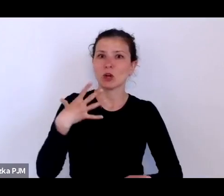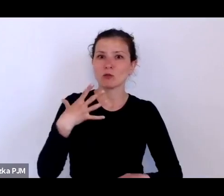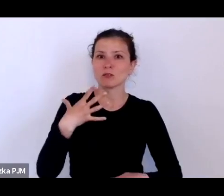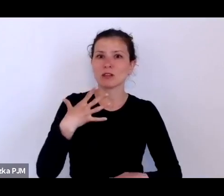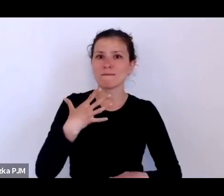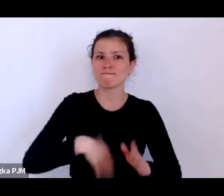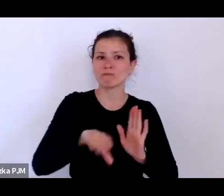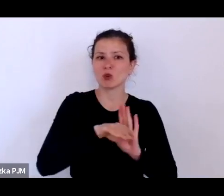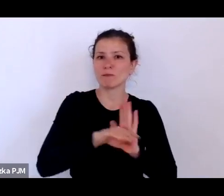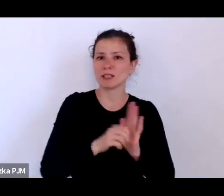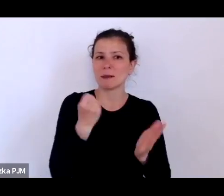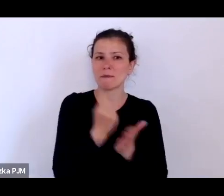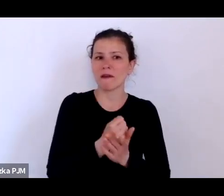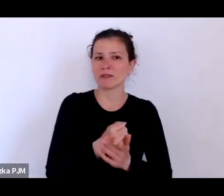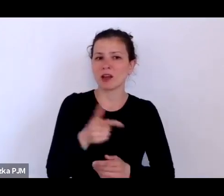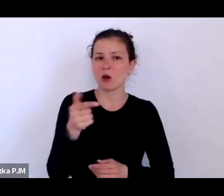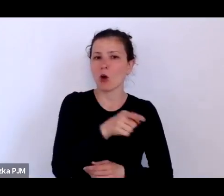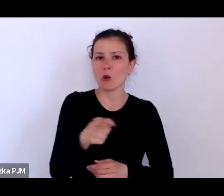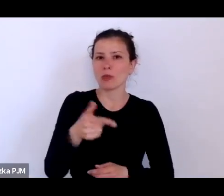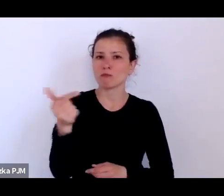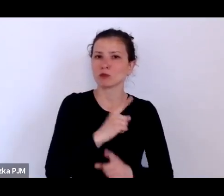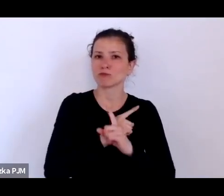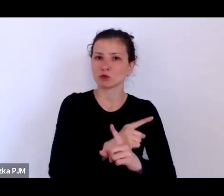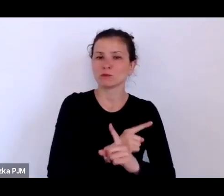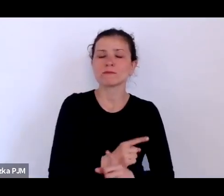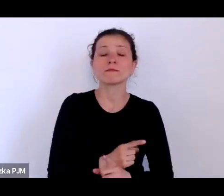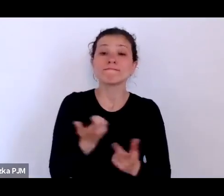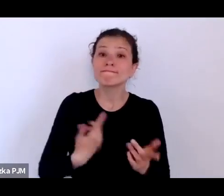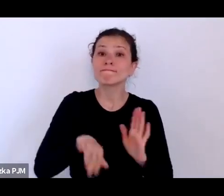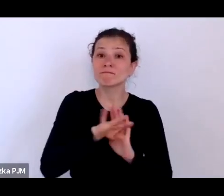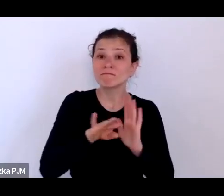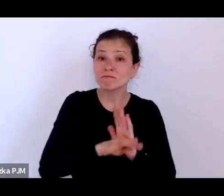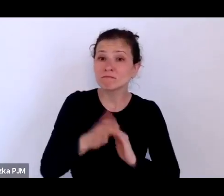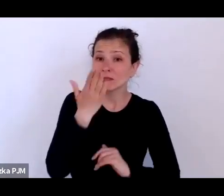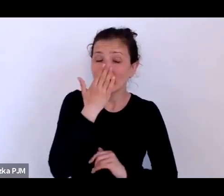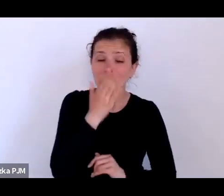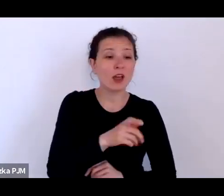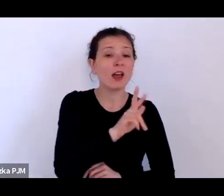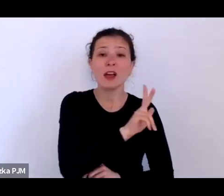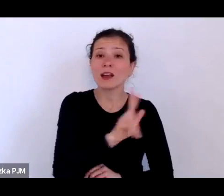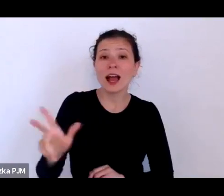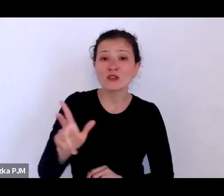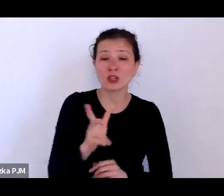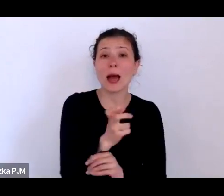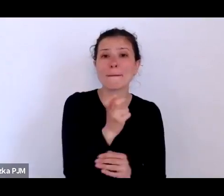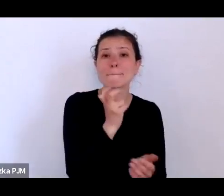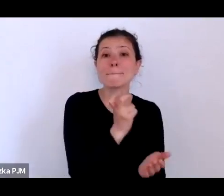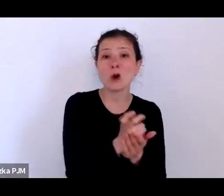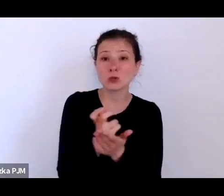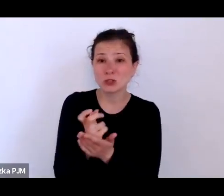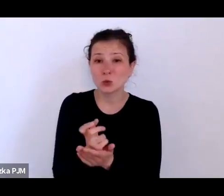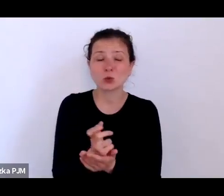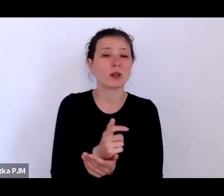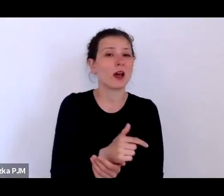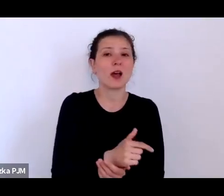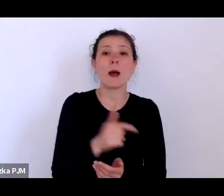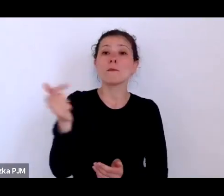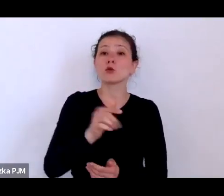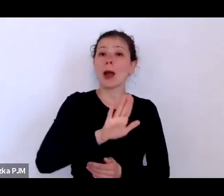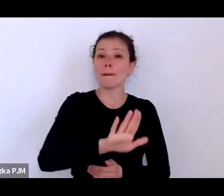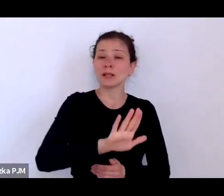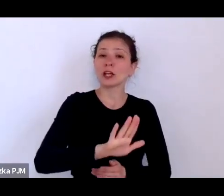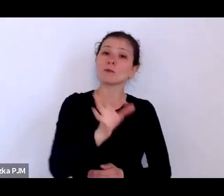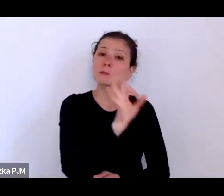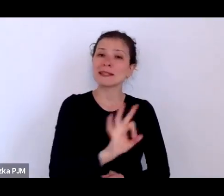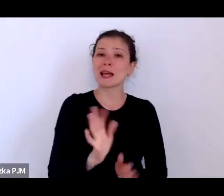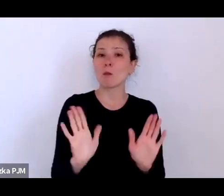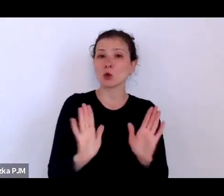które polegało na tym, że każda z prostytutek musiała mieć tzw. książeczkę reglamentacyjną